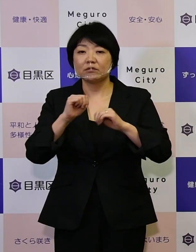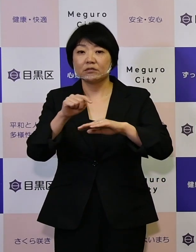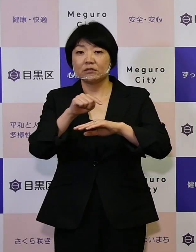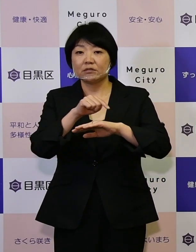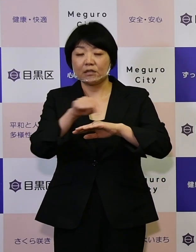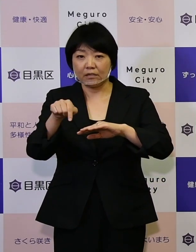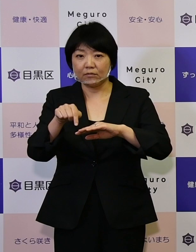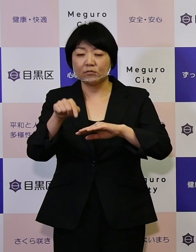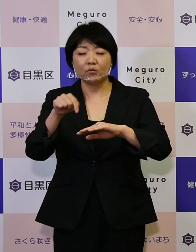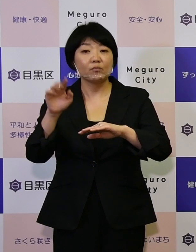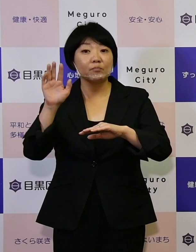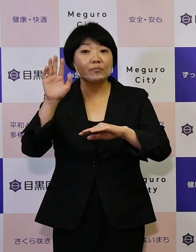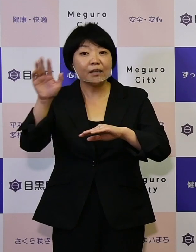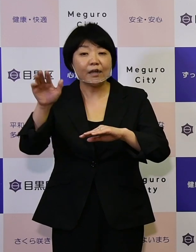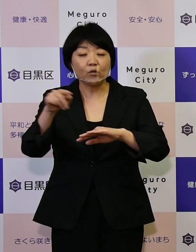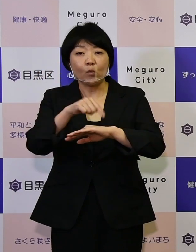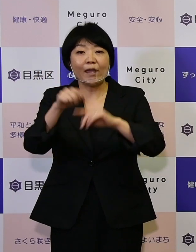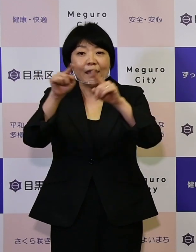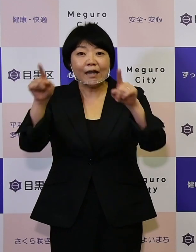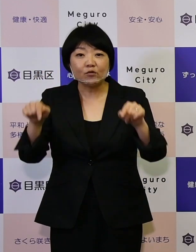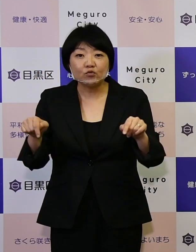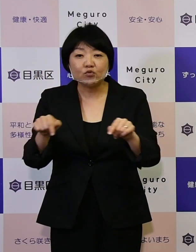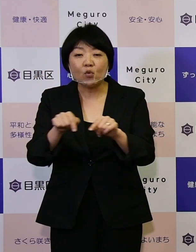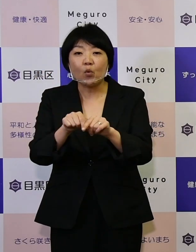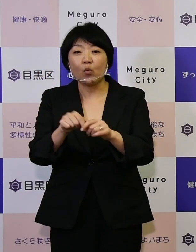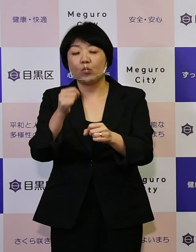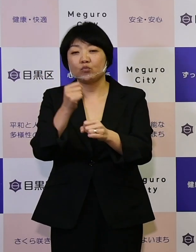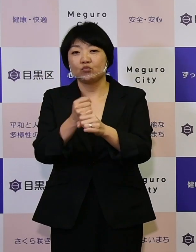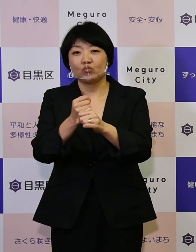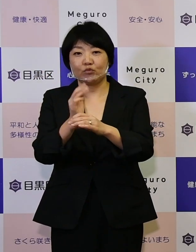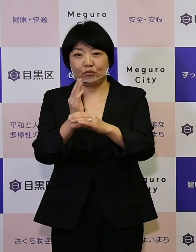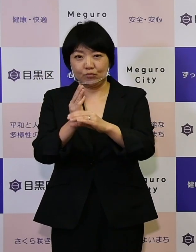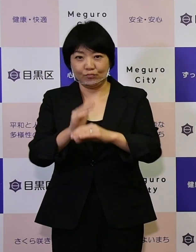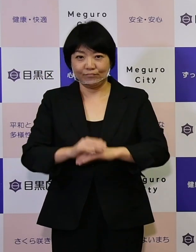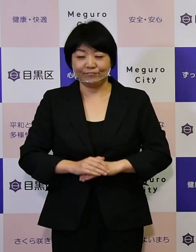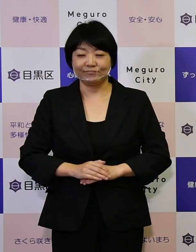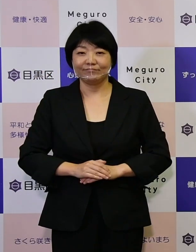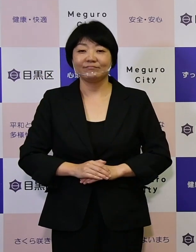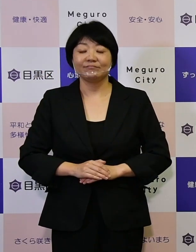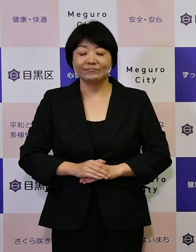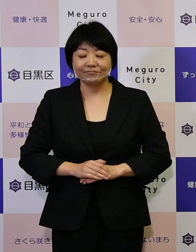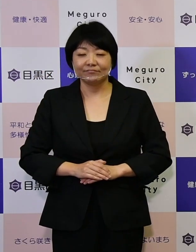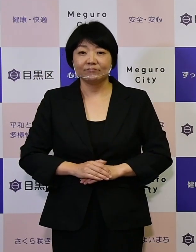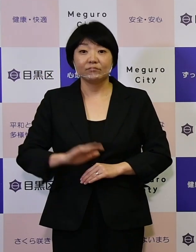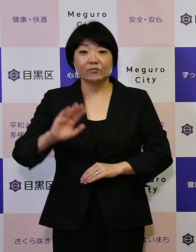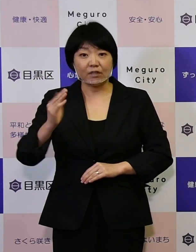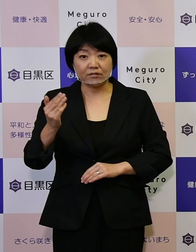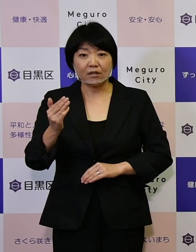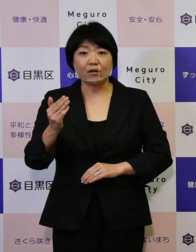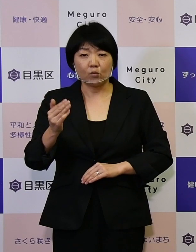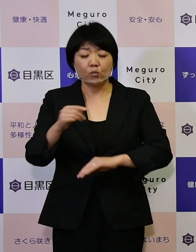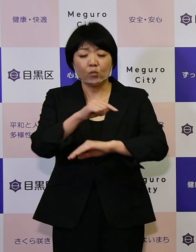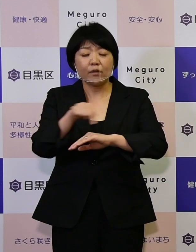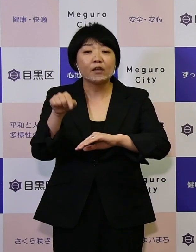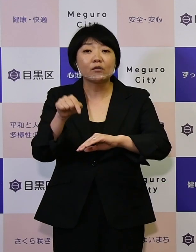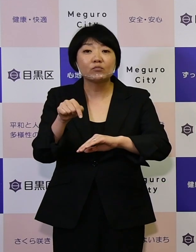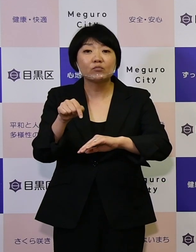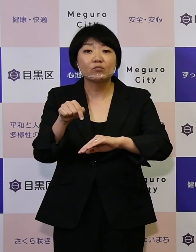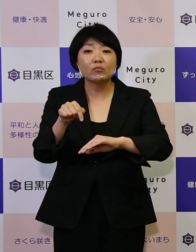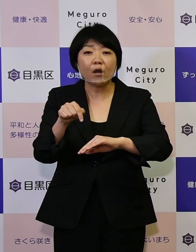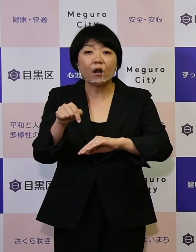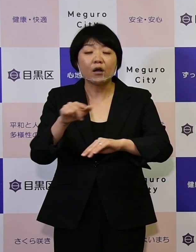未来の計画書を作っています。 ですが、この計画書は私ども行政だけで